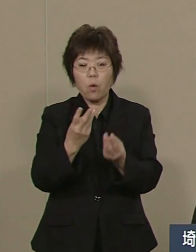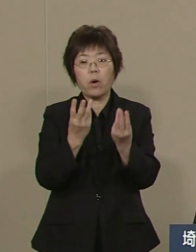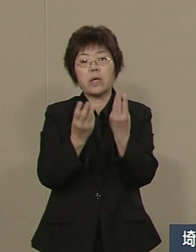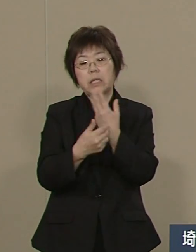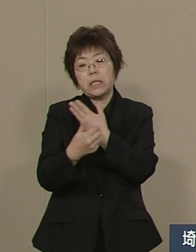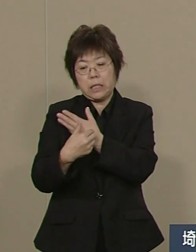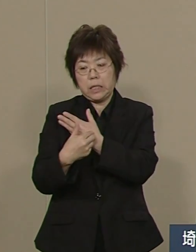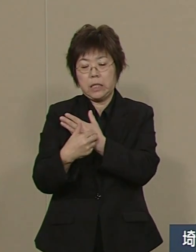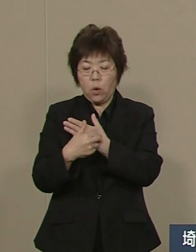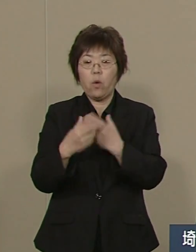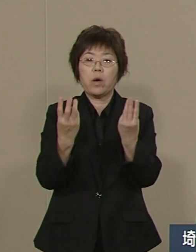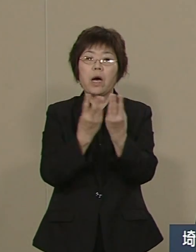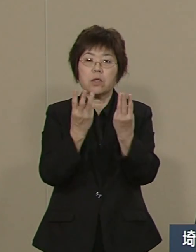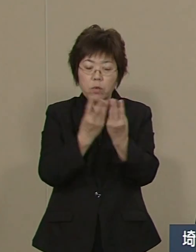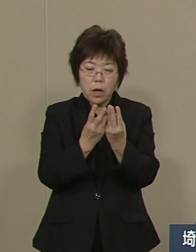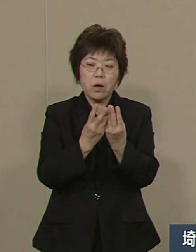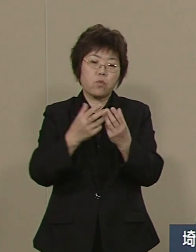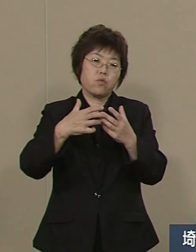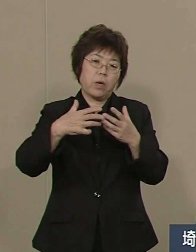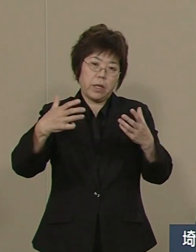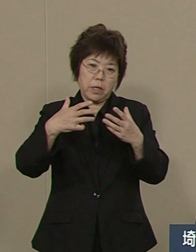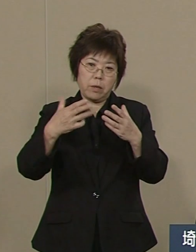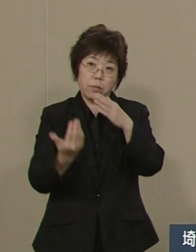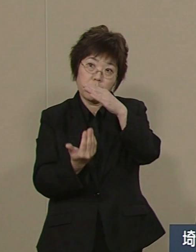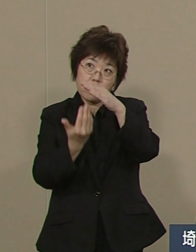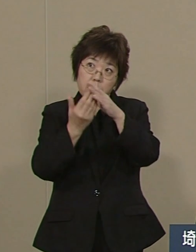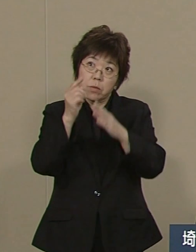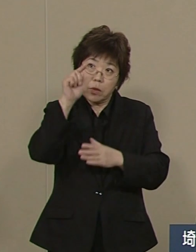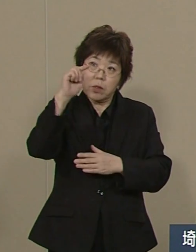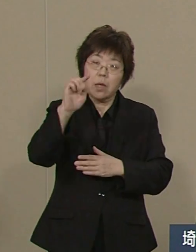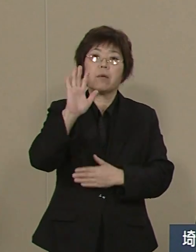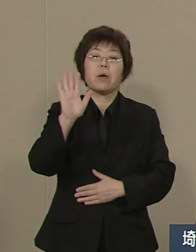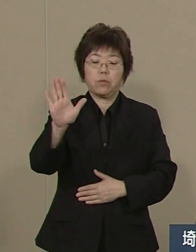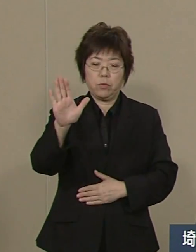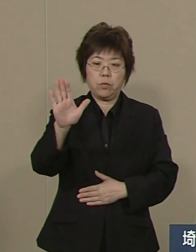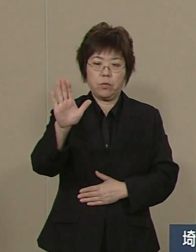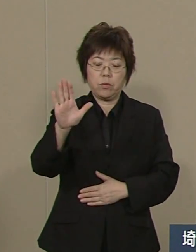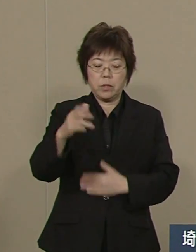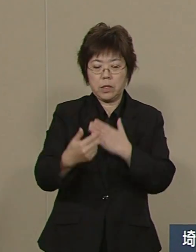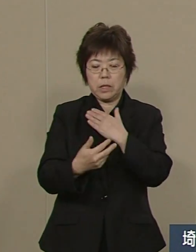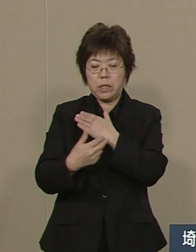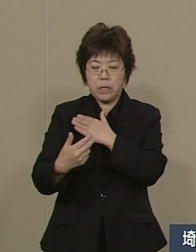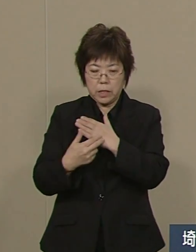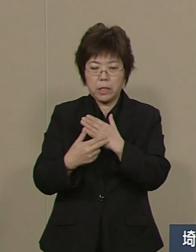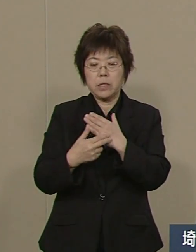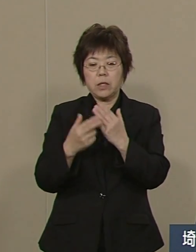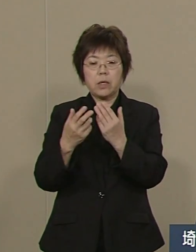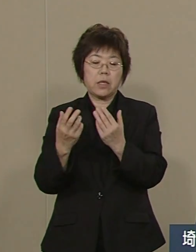特にこの10年 医師の数 看護師の 数はともに増えてきました